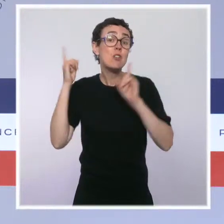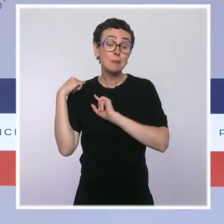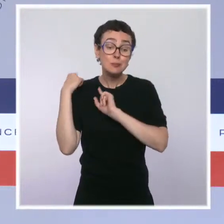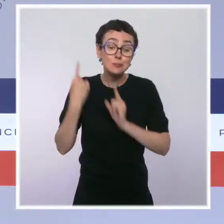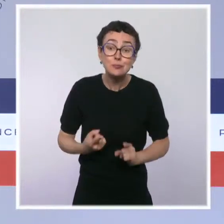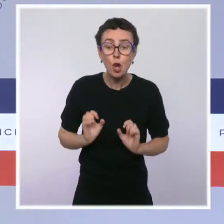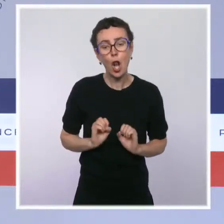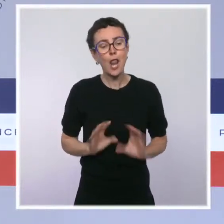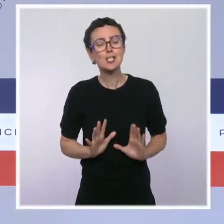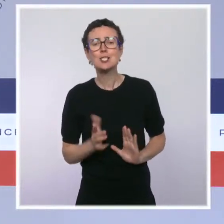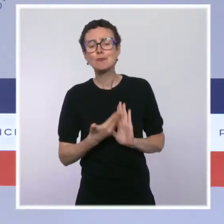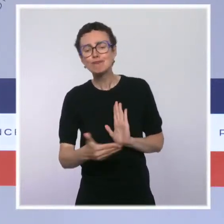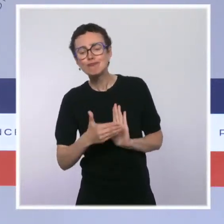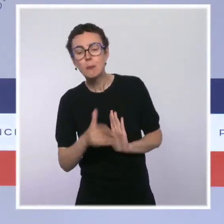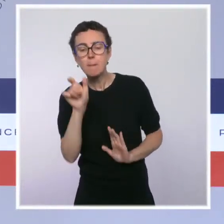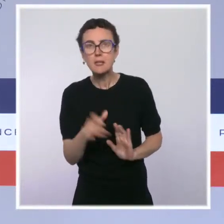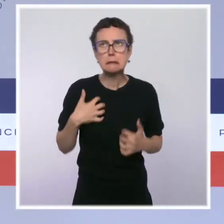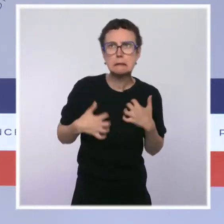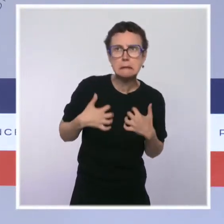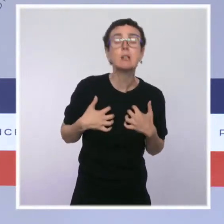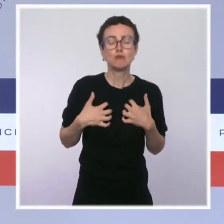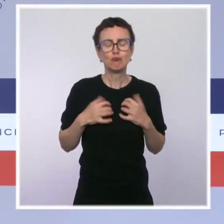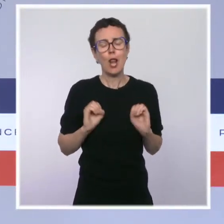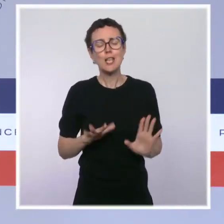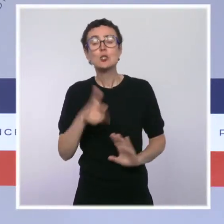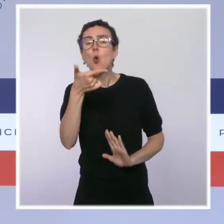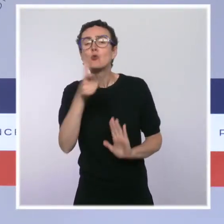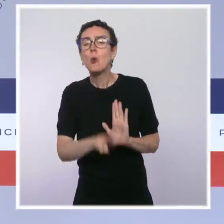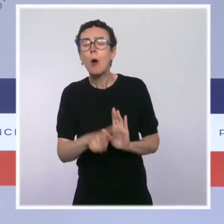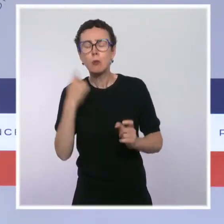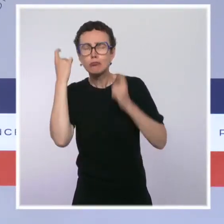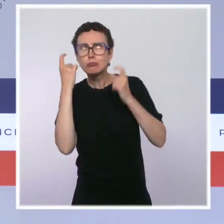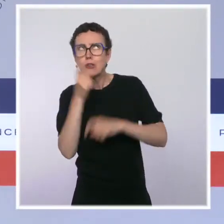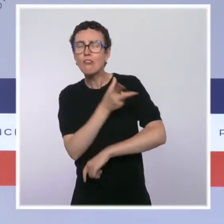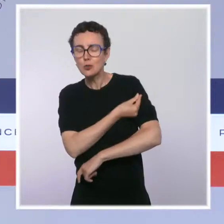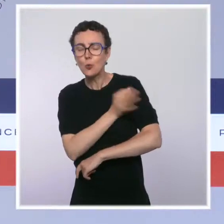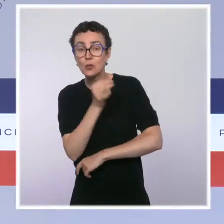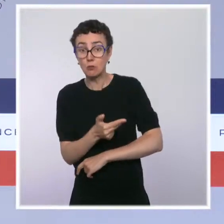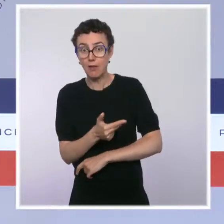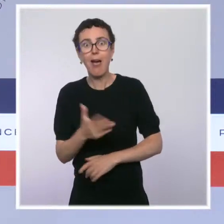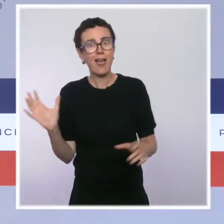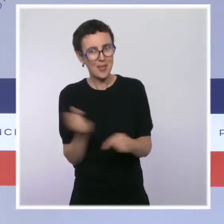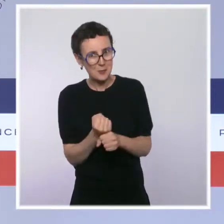pour se faire vacciner. Et l'incitation a porté ses fruits puisque nous sommes passés de 64 %